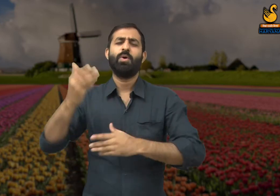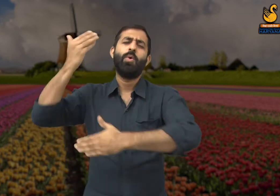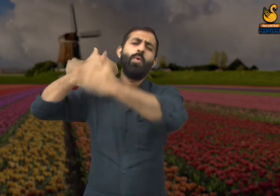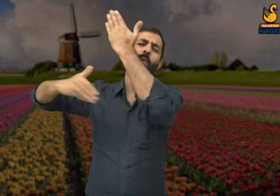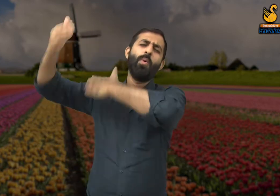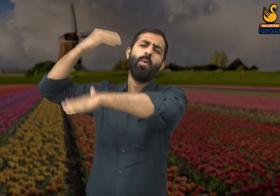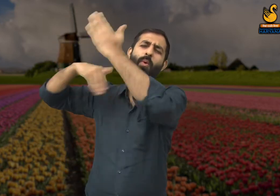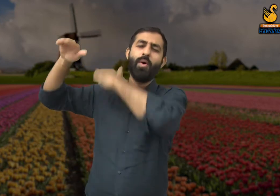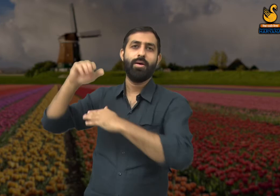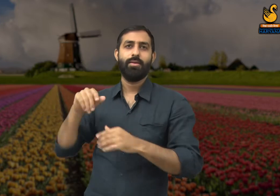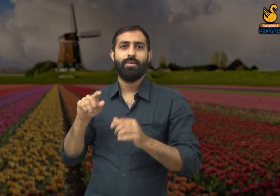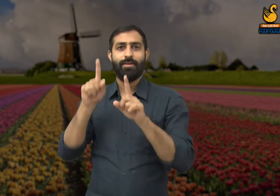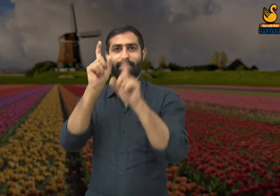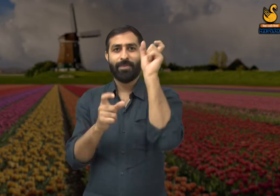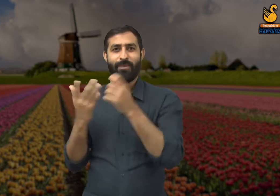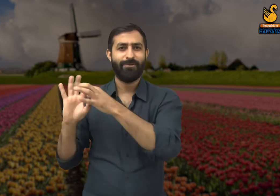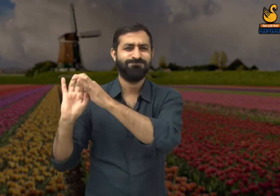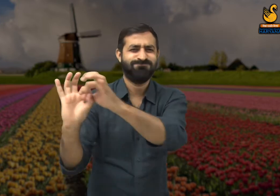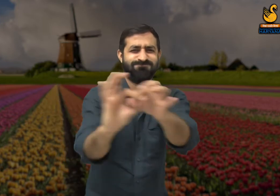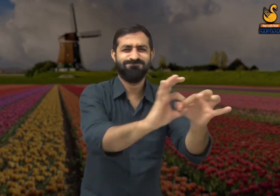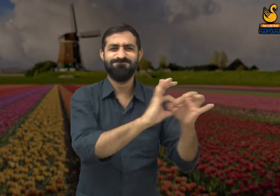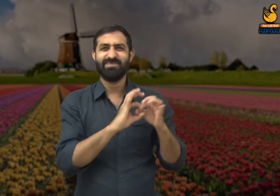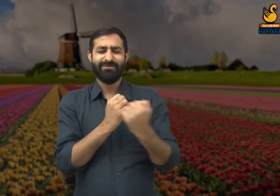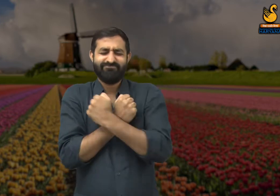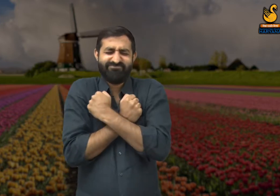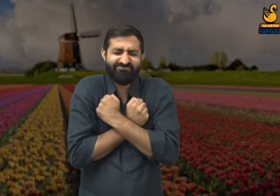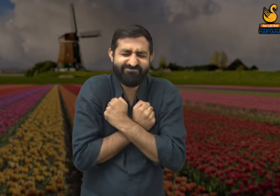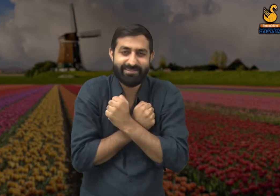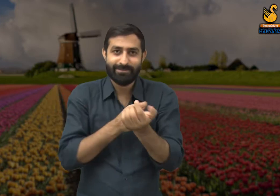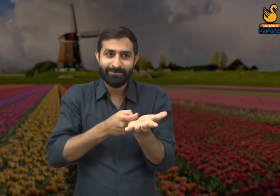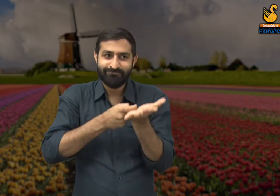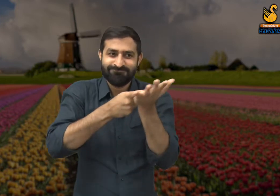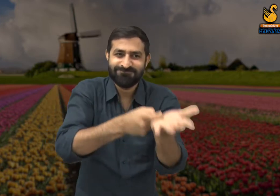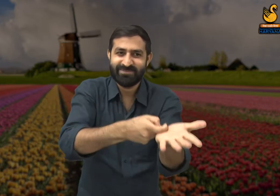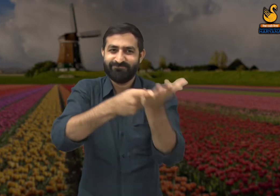और आज कल हम देखते हैं कि संसार में लोग अपने मतलब के लिए जीते हैं.